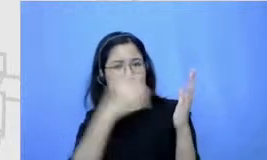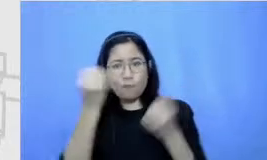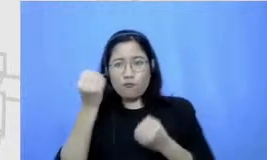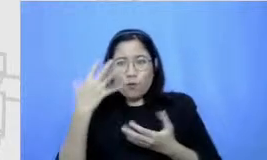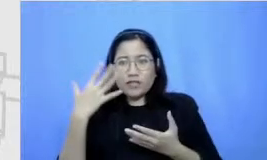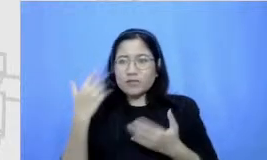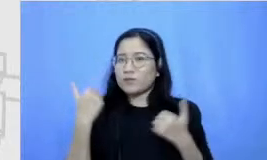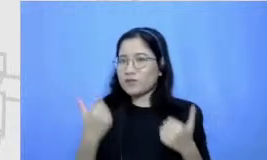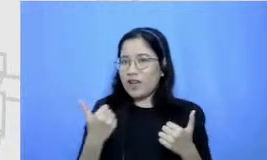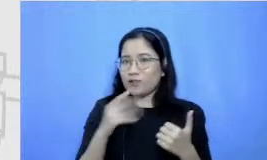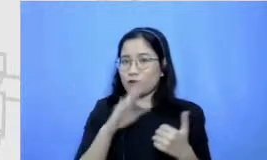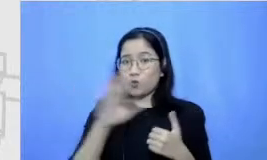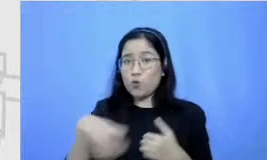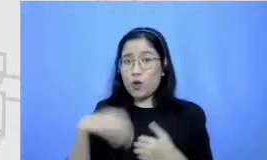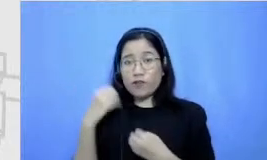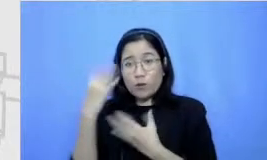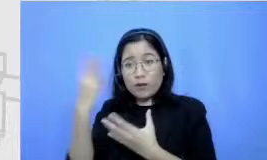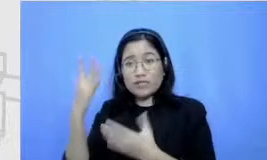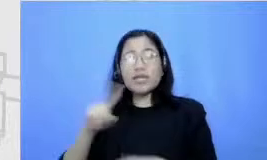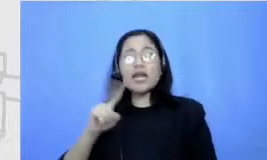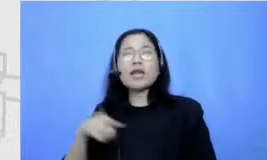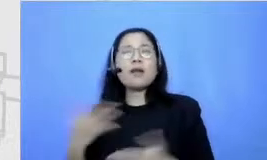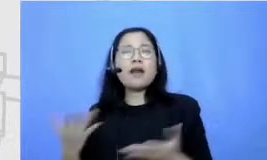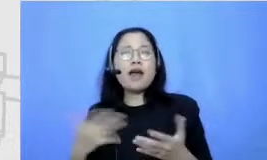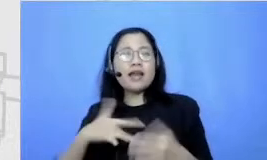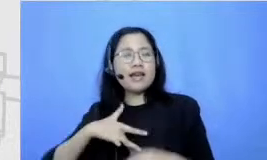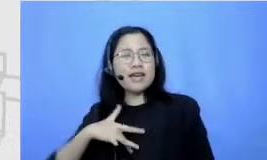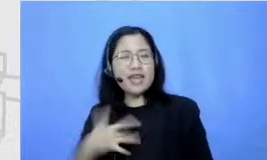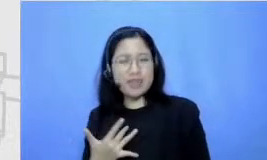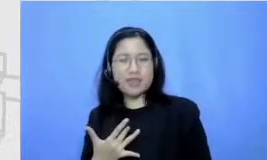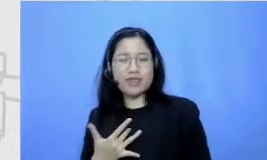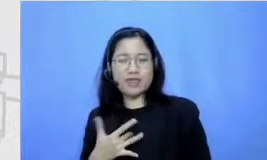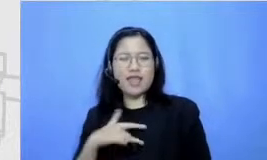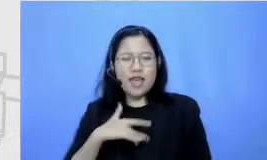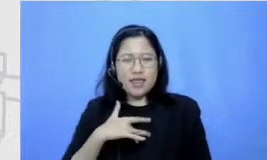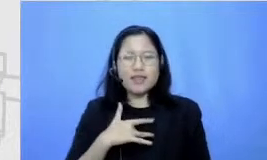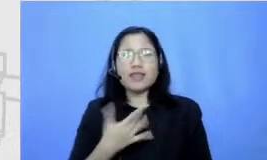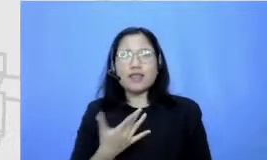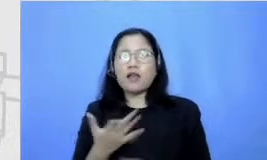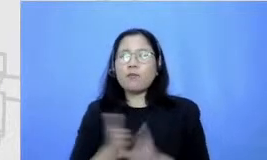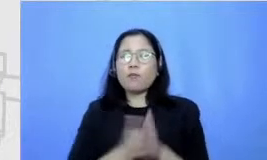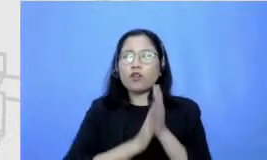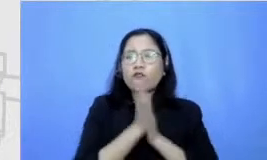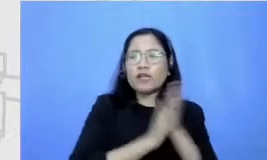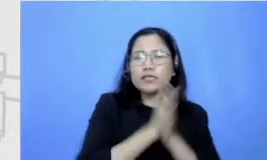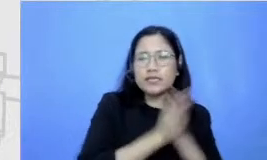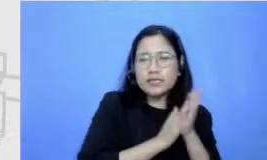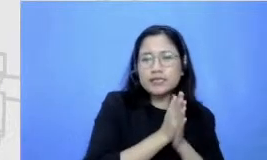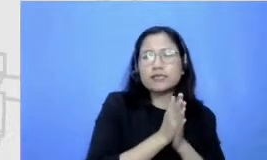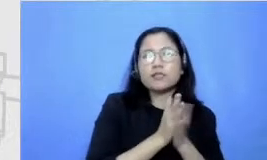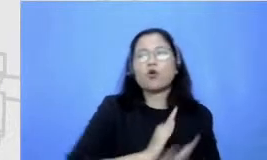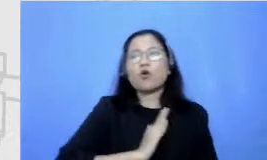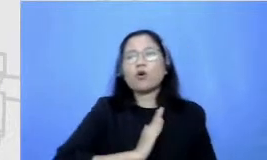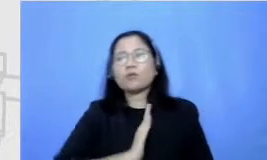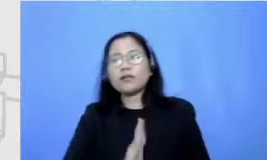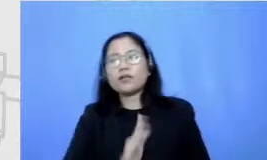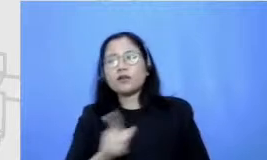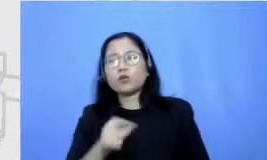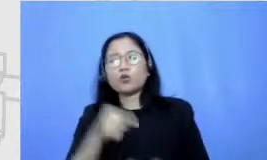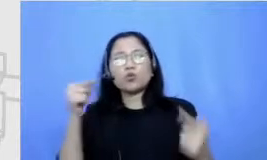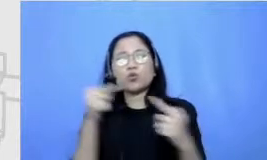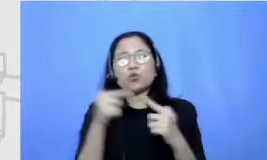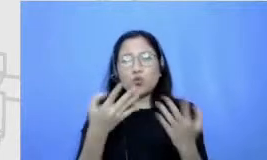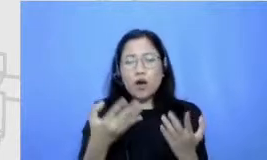dari sini gitu ya Nia Gigih gitu motivasi komitmen pada tujuan terus hai apa namanya